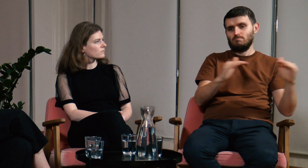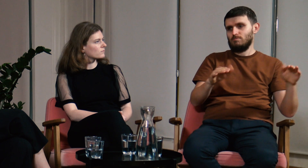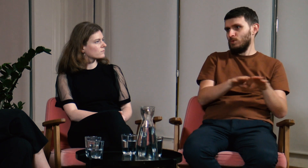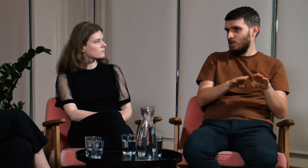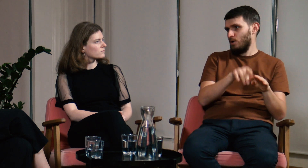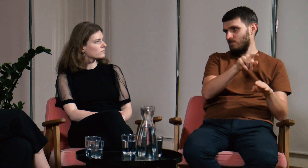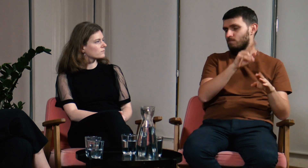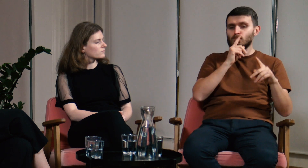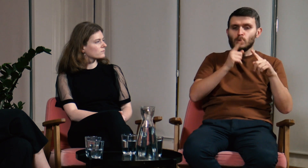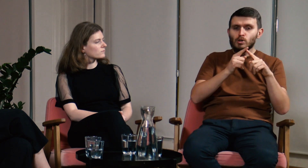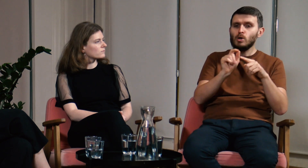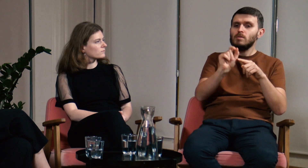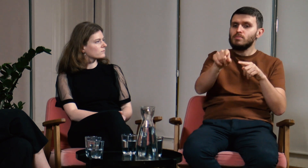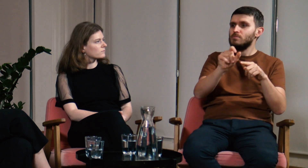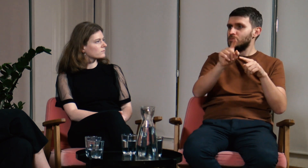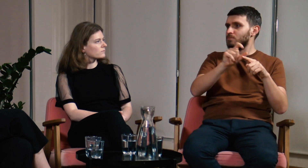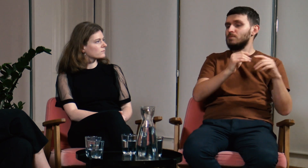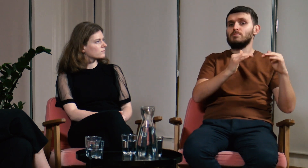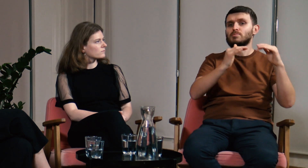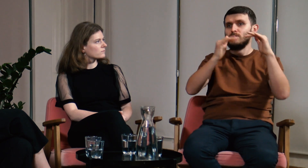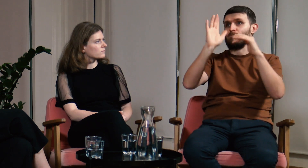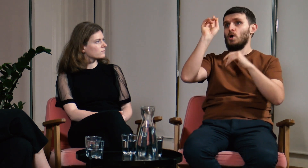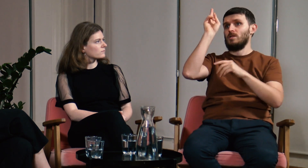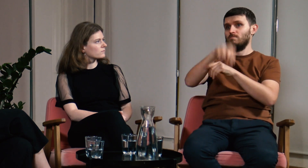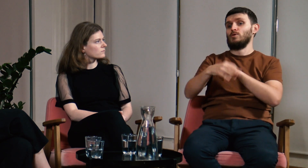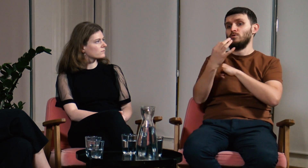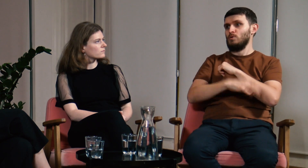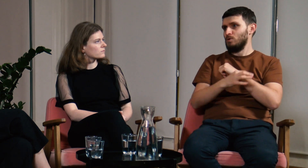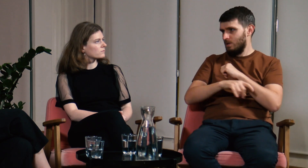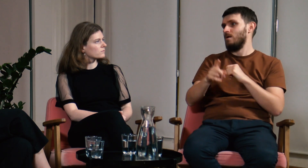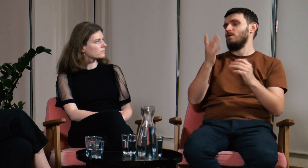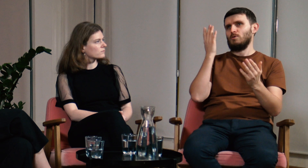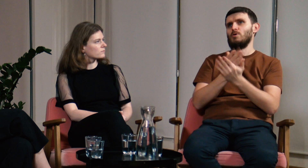ta różnica między poziomem podstawowym, a akademickim nie byłaby aż tak ogromna,